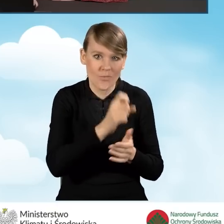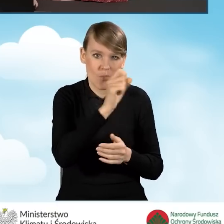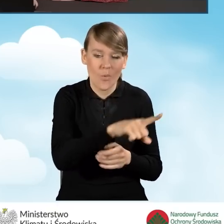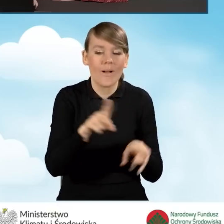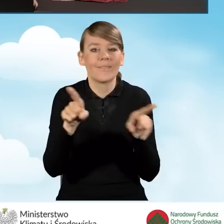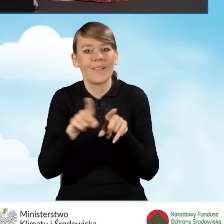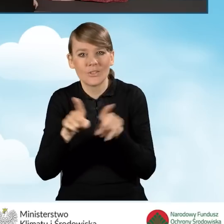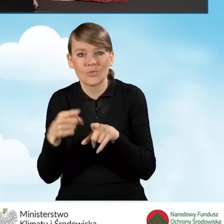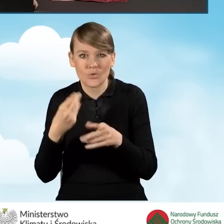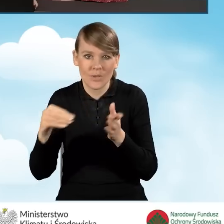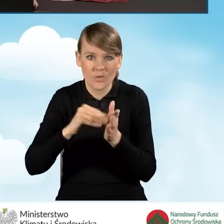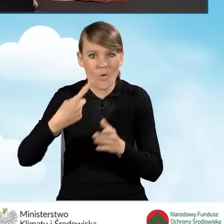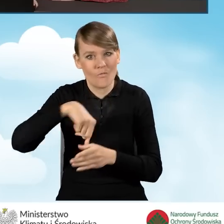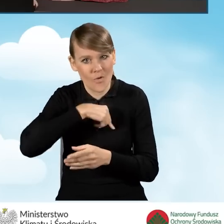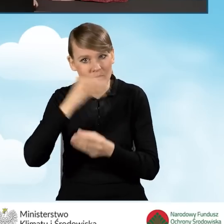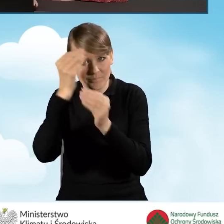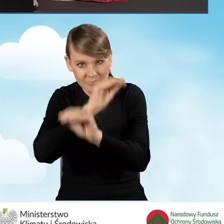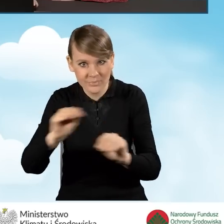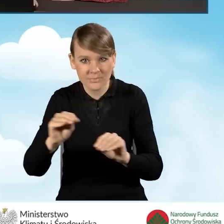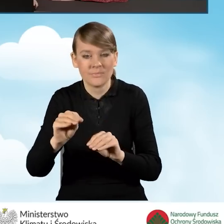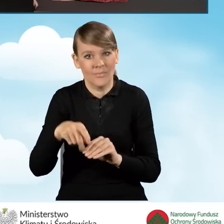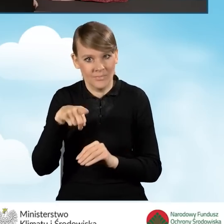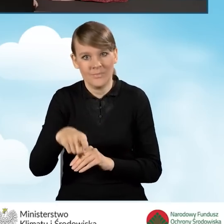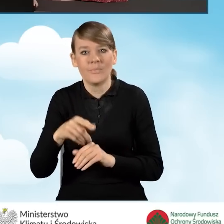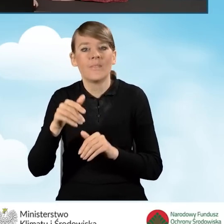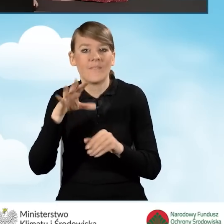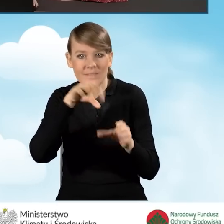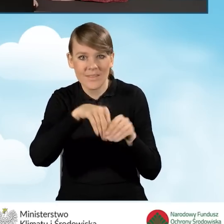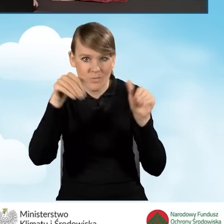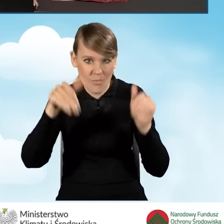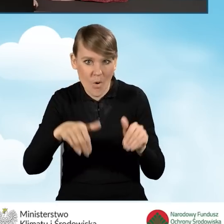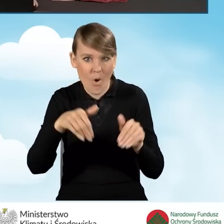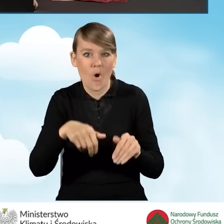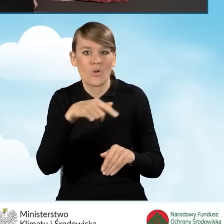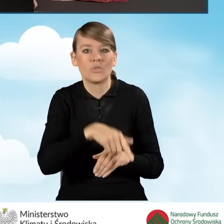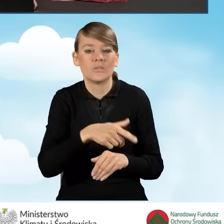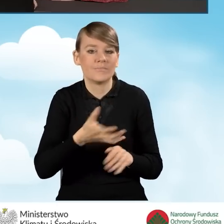dodatkowo informujemy, że może się znajdować tam kocioł gazowy i oświadczamy,